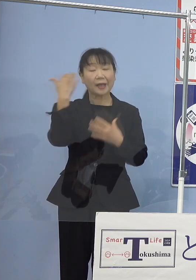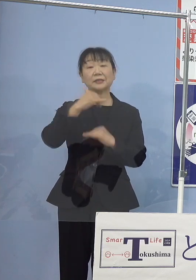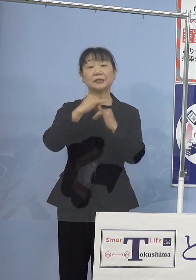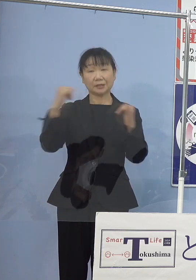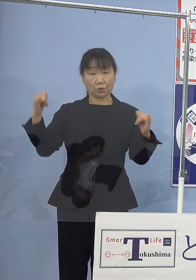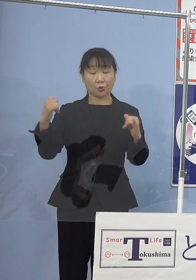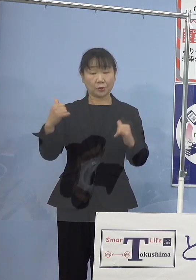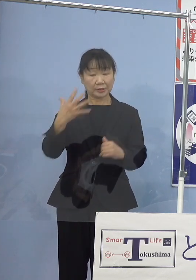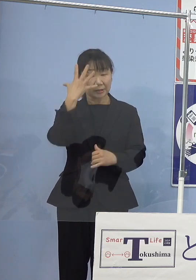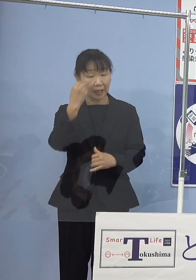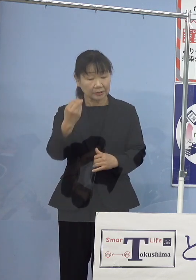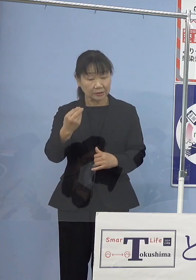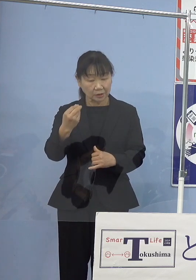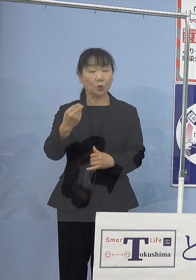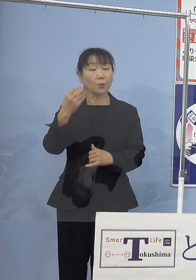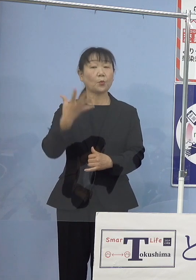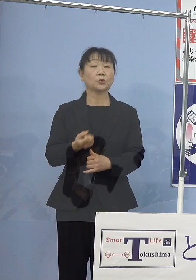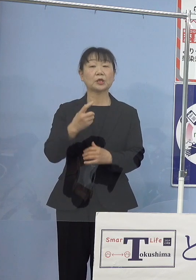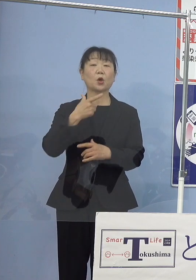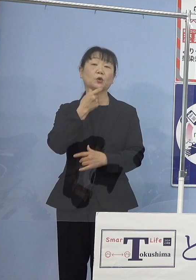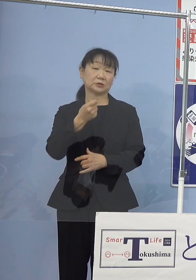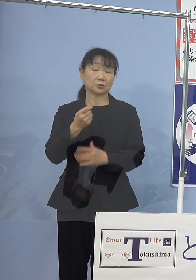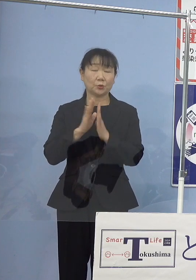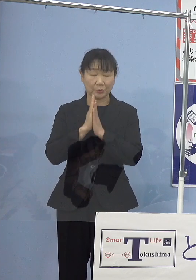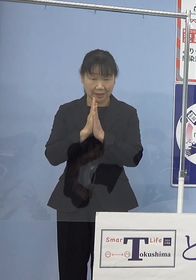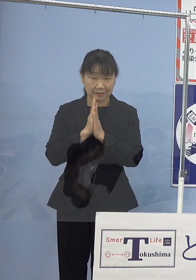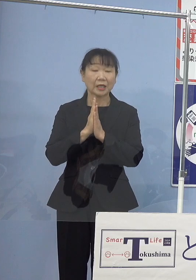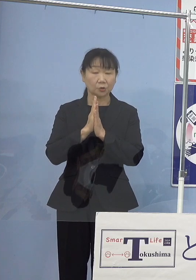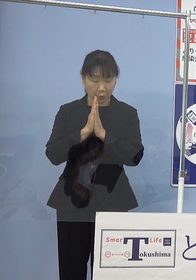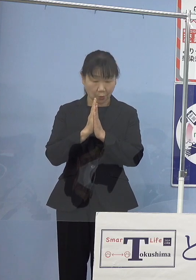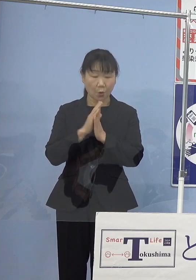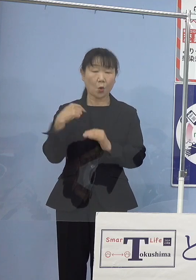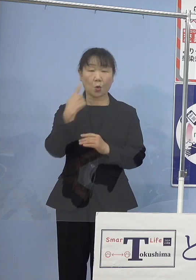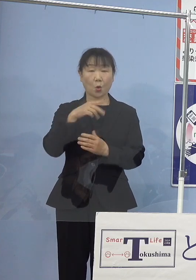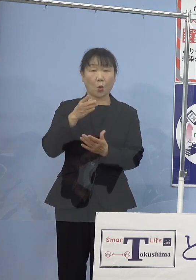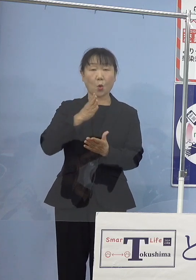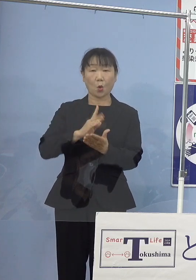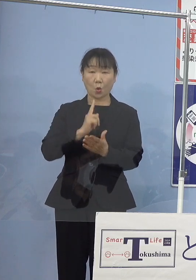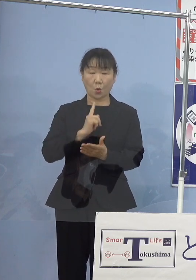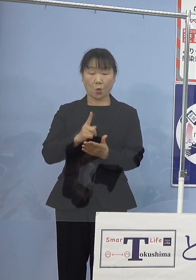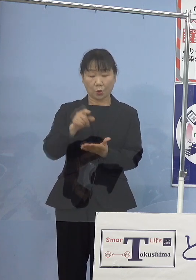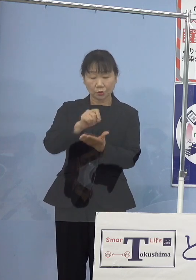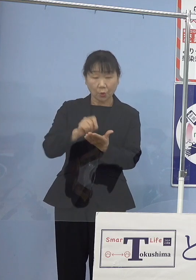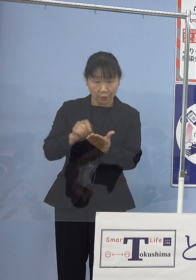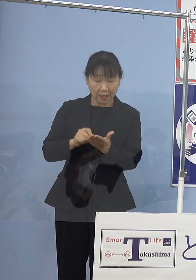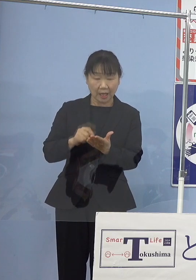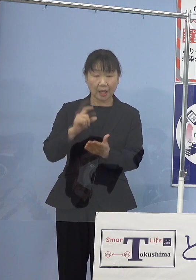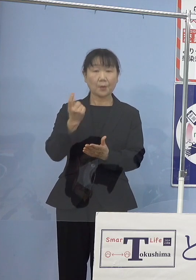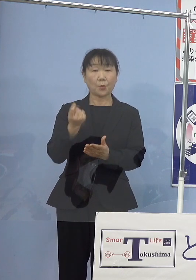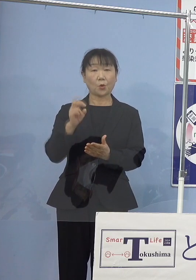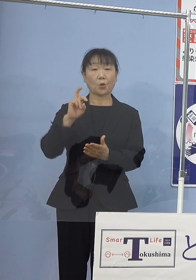このようにお願いをしたところ 口語調で「モラエス恋遍路」を